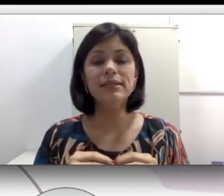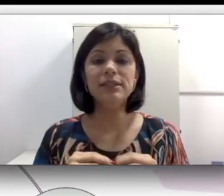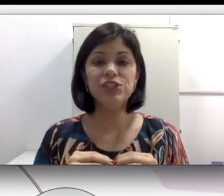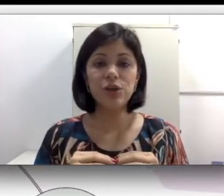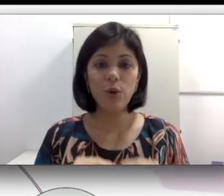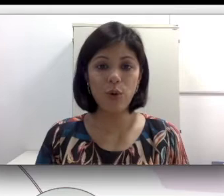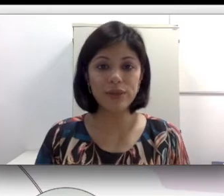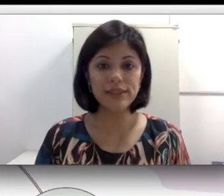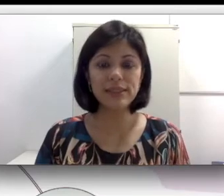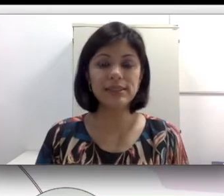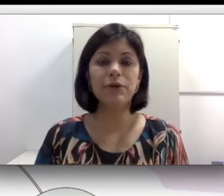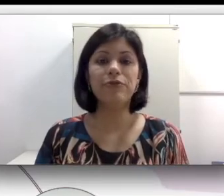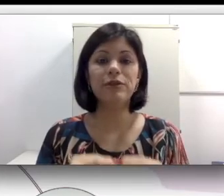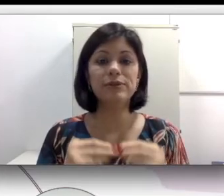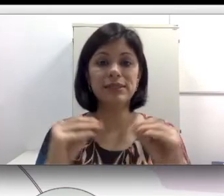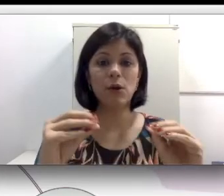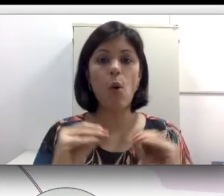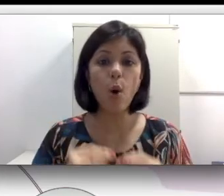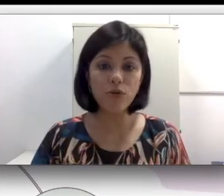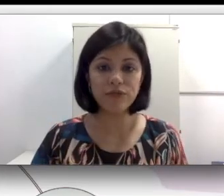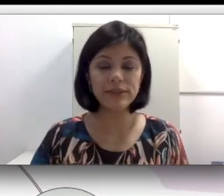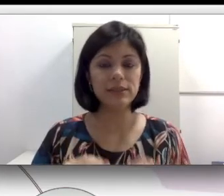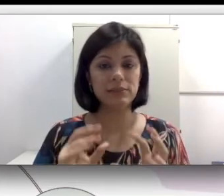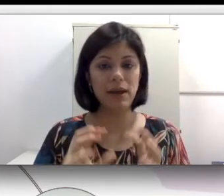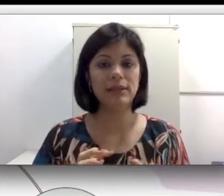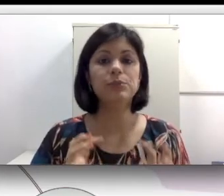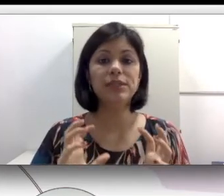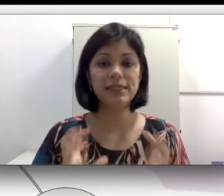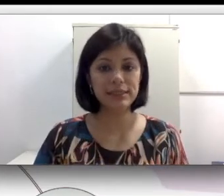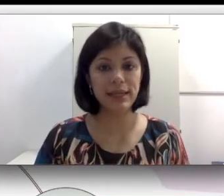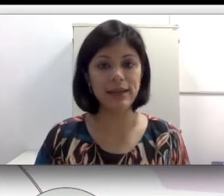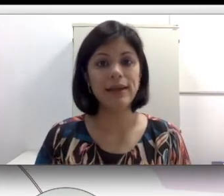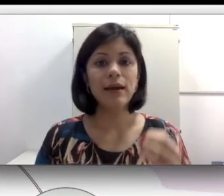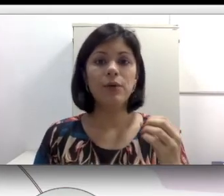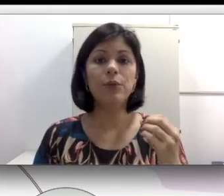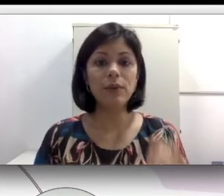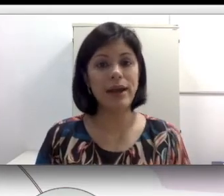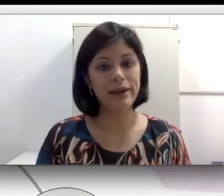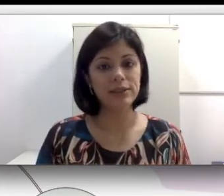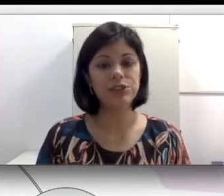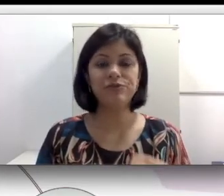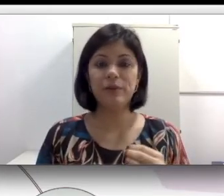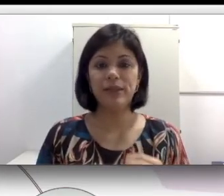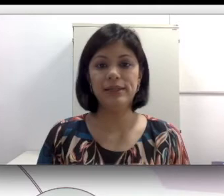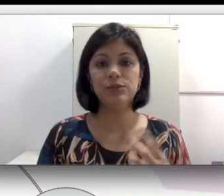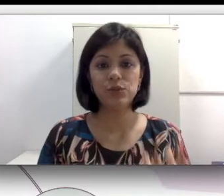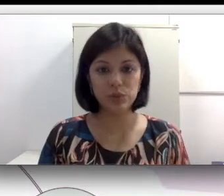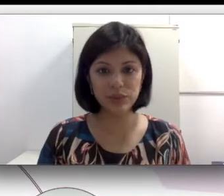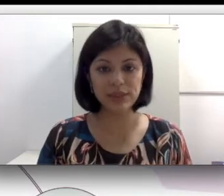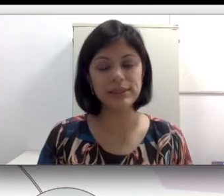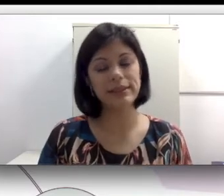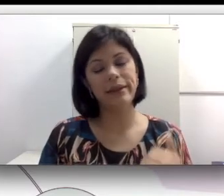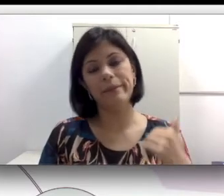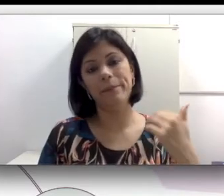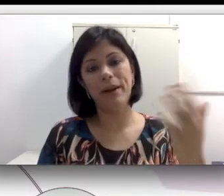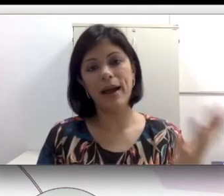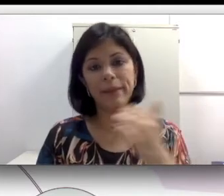de codas que são filhos ouvintes, mas por nascerem no lar de família surdas, que têm